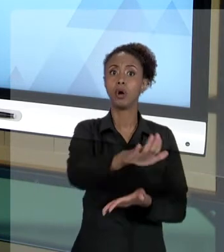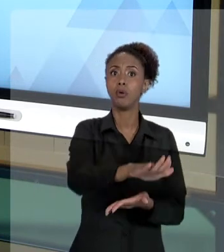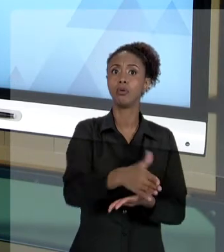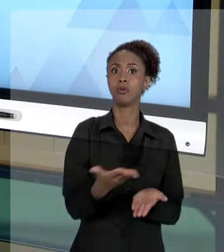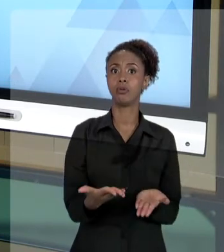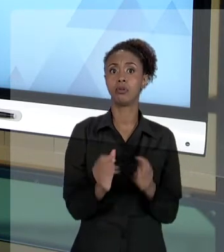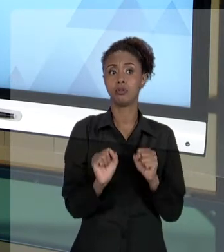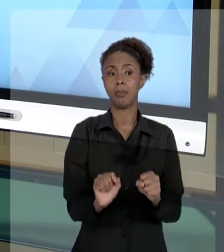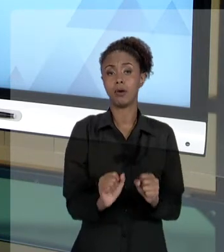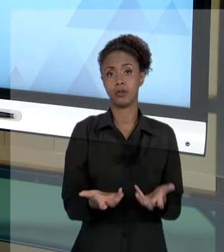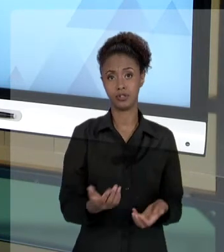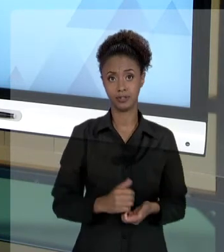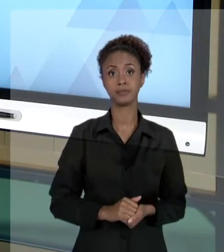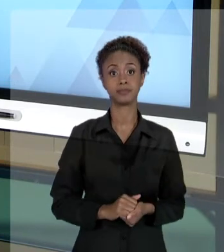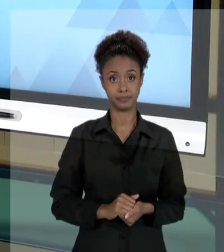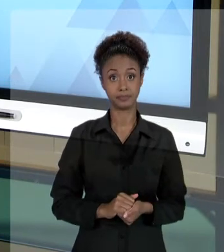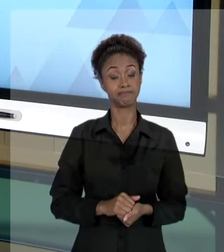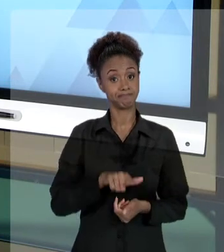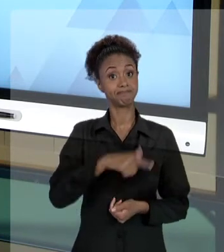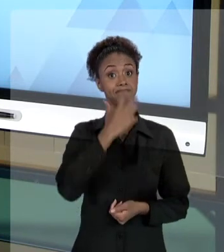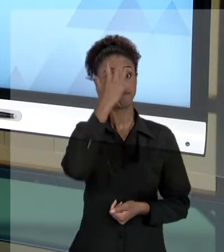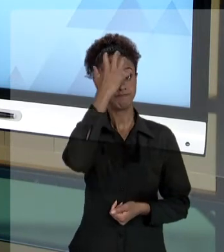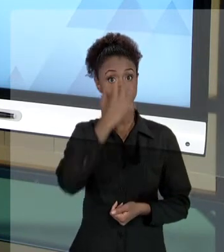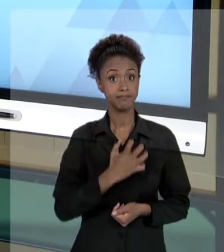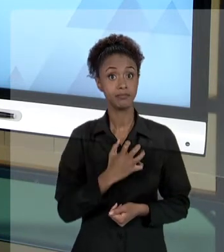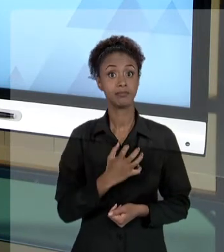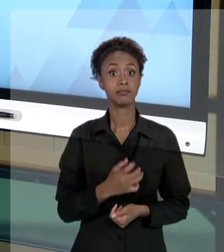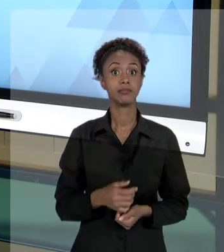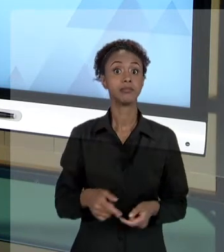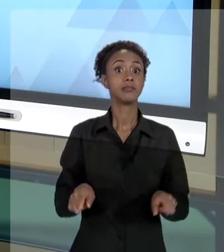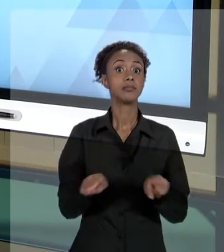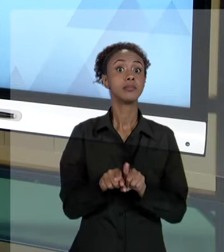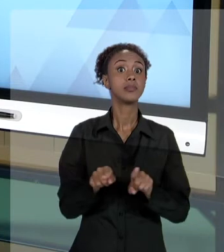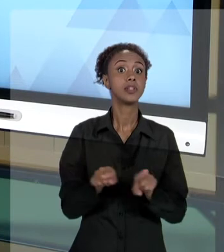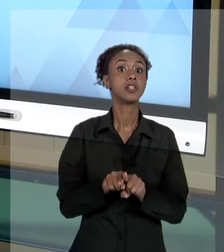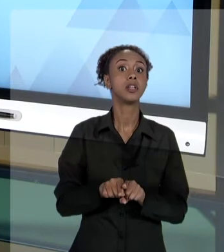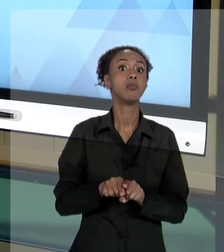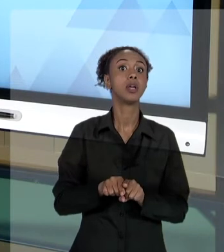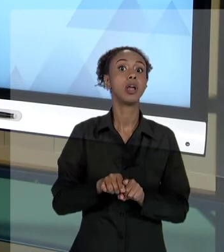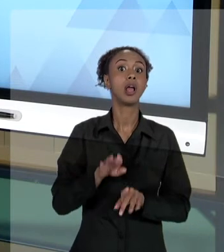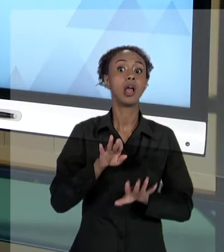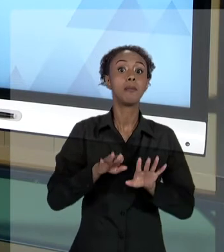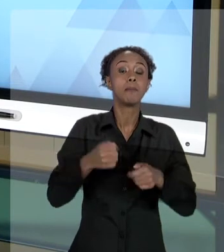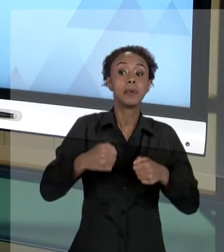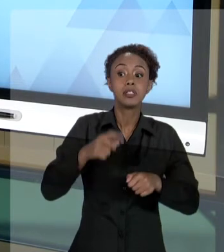MUITO GRAVE, SEM PREJUÍZOS DE VERIFICAR SE NÃO ACONTECEU ALGUM DAQUELES CRIMES QUE VERIFICAMOS